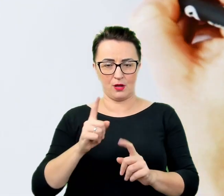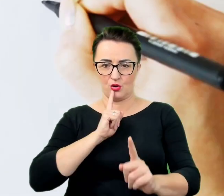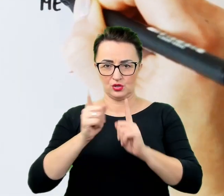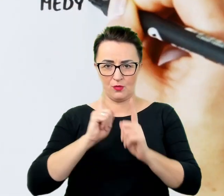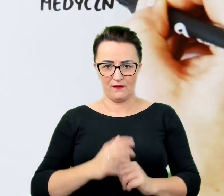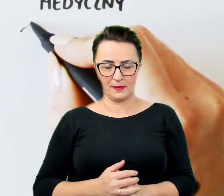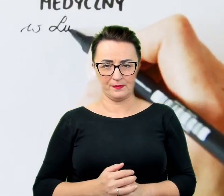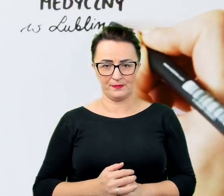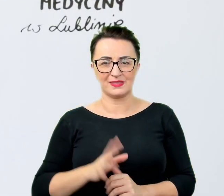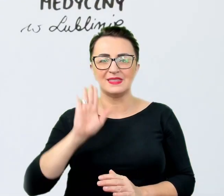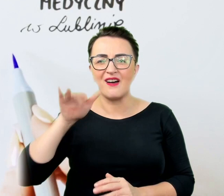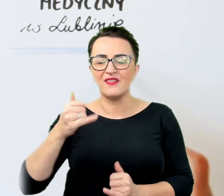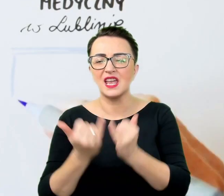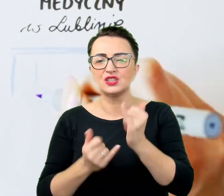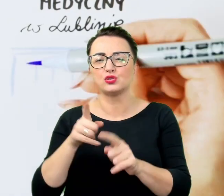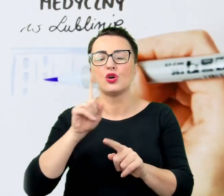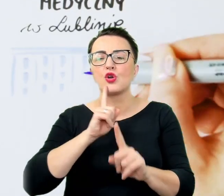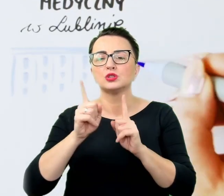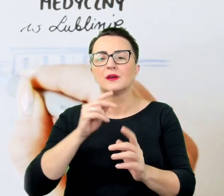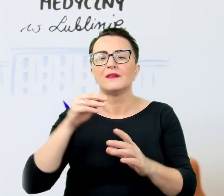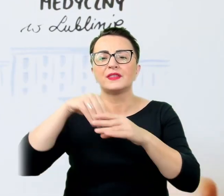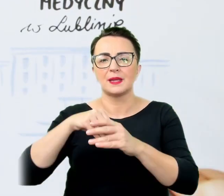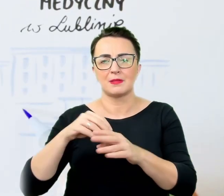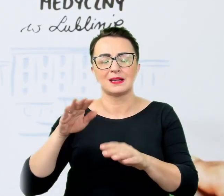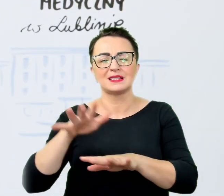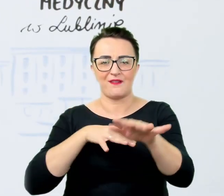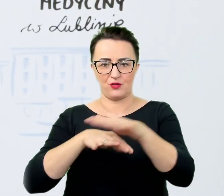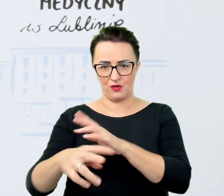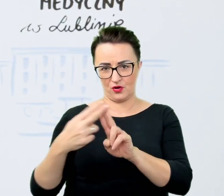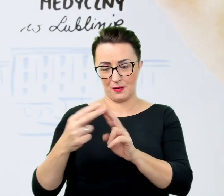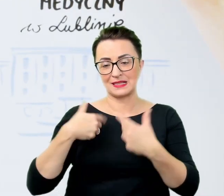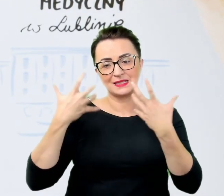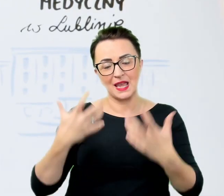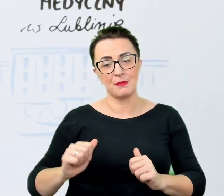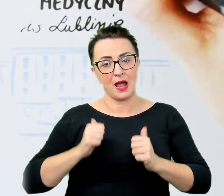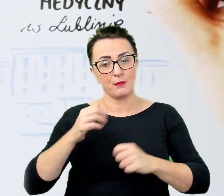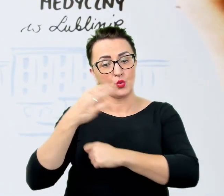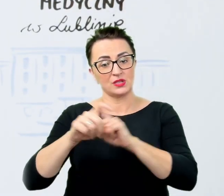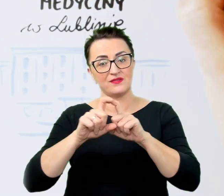Chcemy, aby Uniwersytet Medyczny w Lublinie stał się miejscem rozmów i nawiązywania wspaniałych relacji,